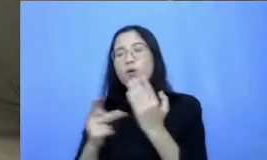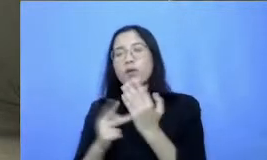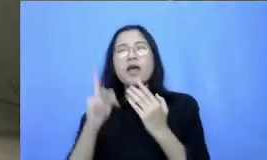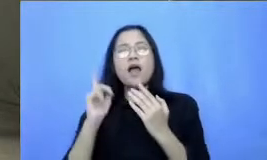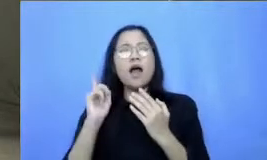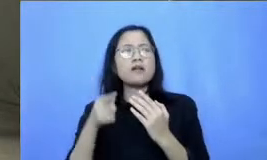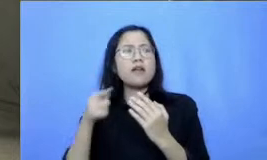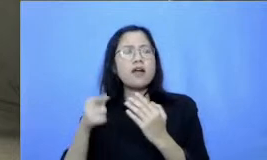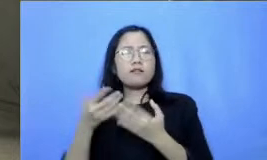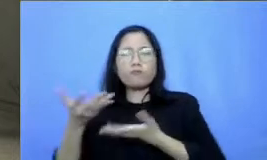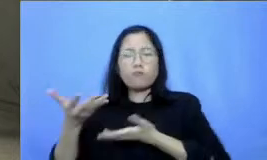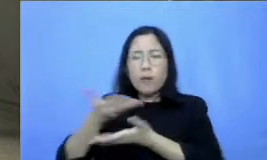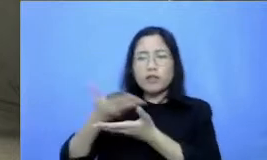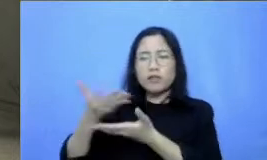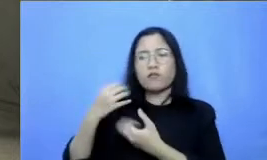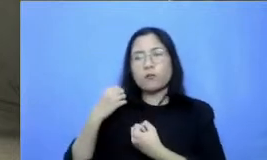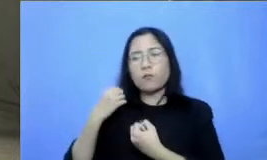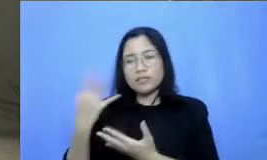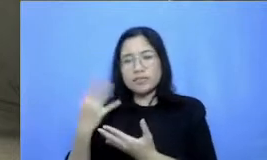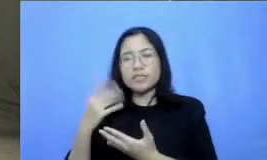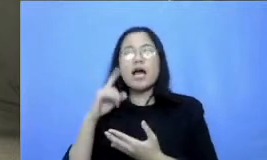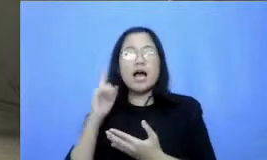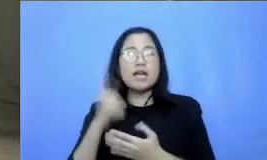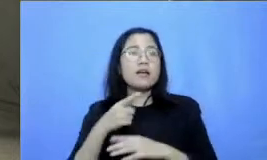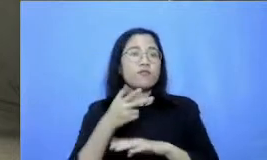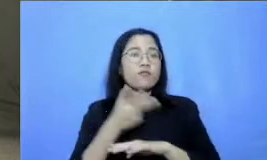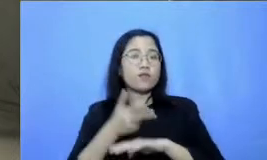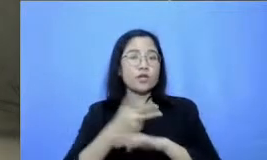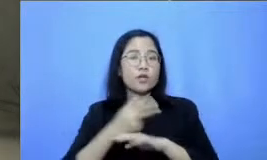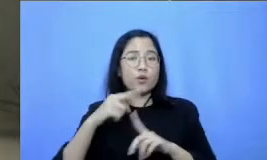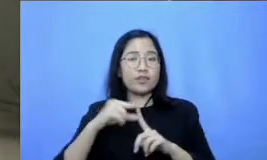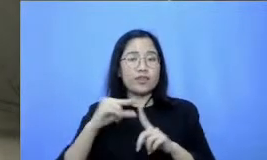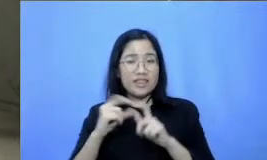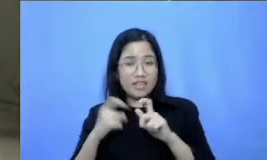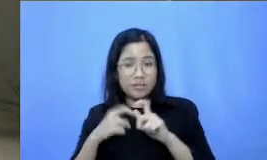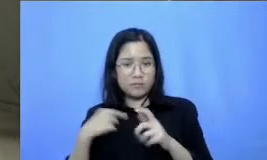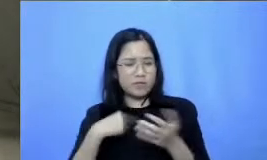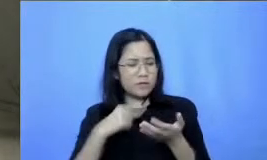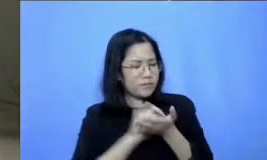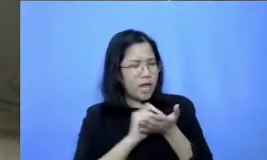dan ibu ini saya mencatat beberapa karena saya juga sedang belajar Bapak Ibu pada dari beberapa